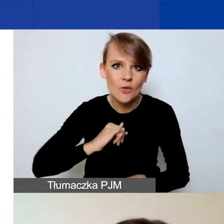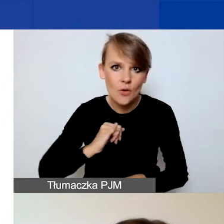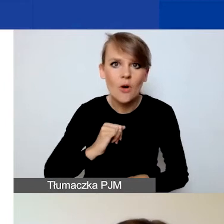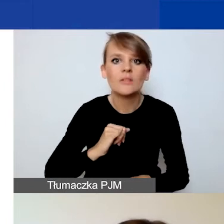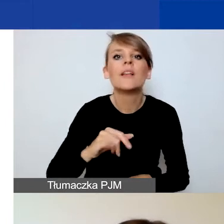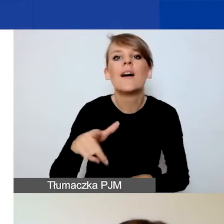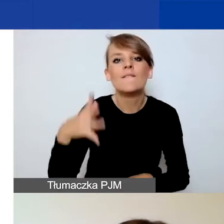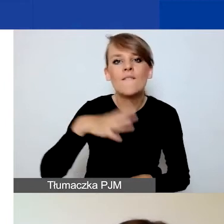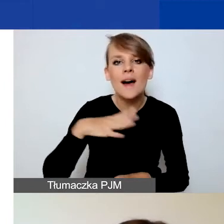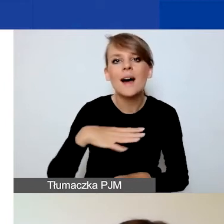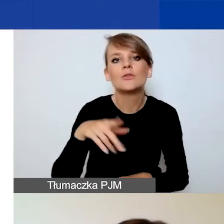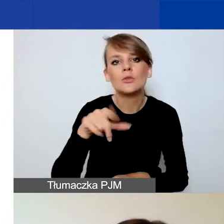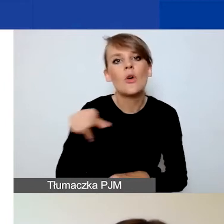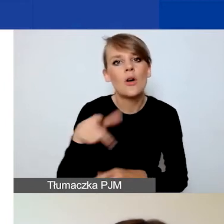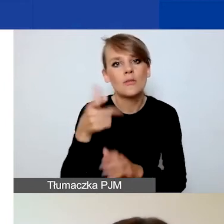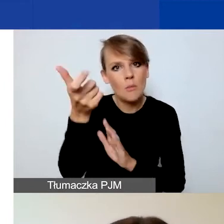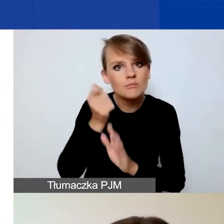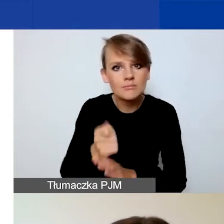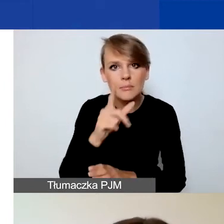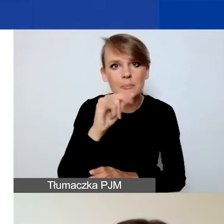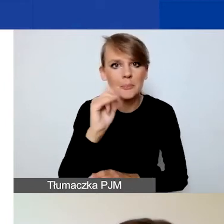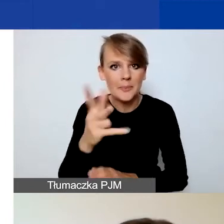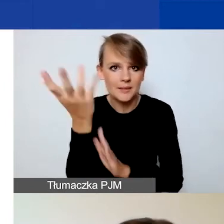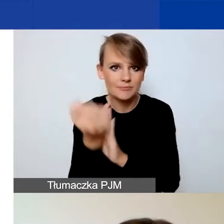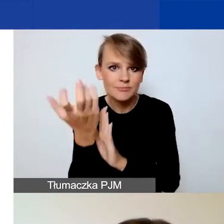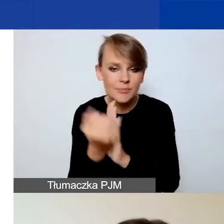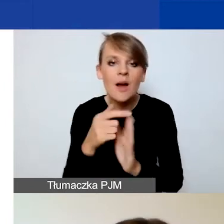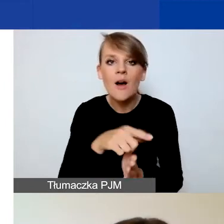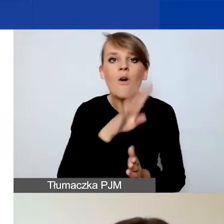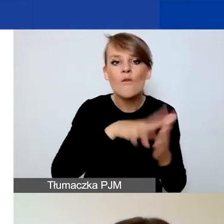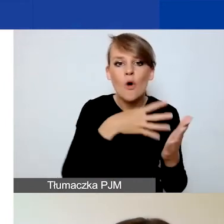zwłaszcza że i formularz wniosku, i wzór planu komunikacji